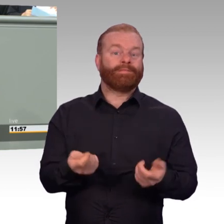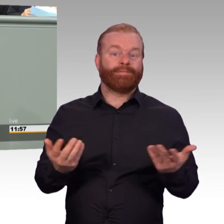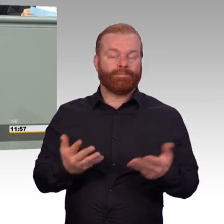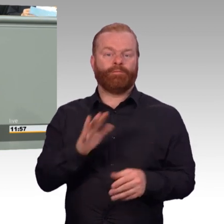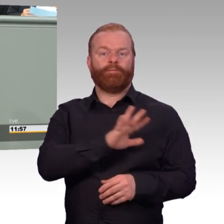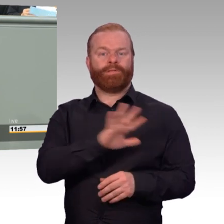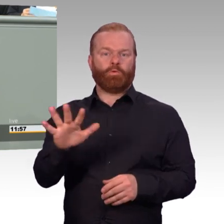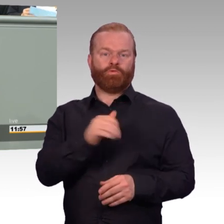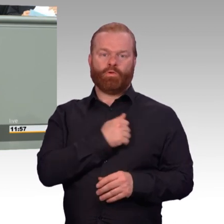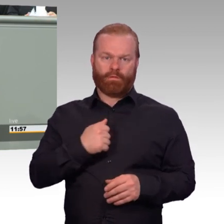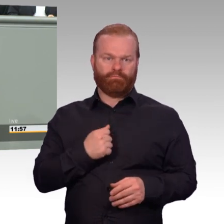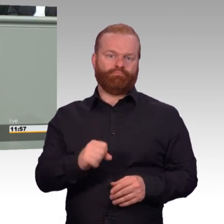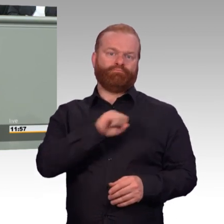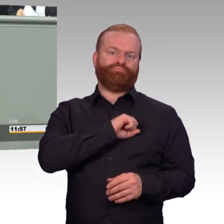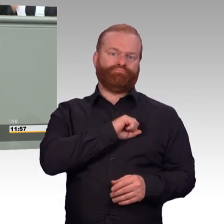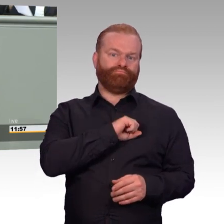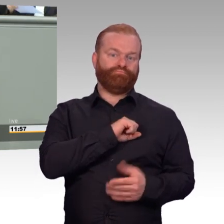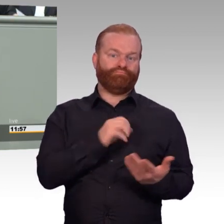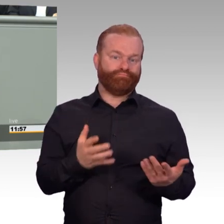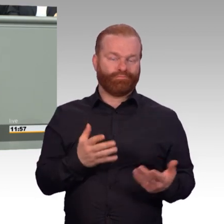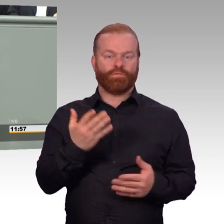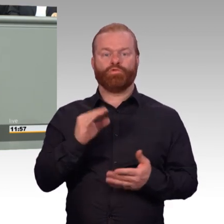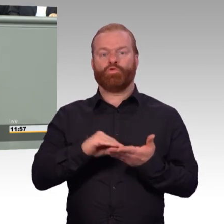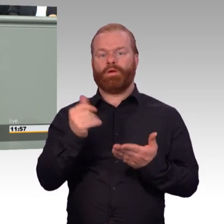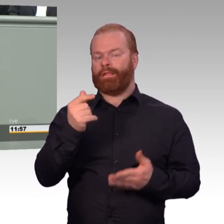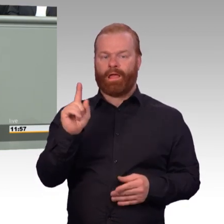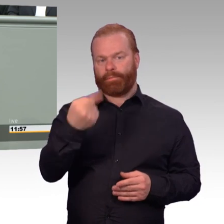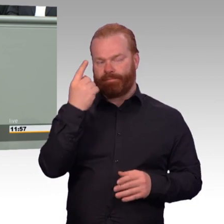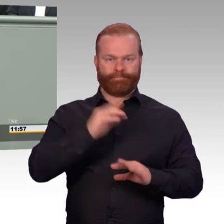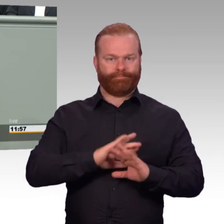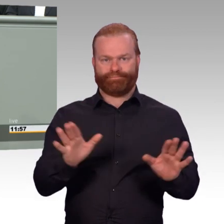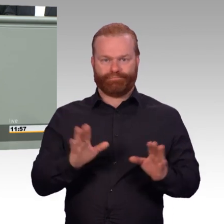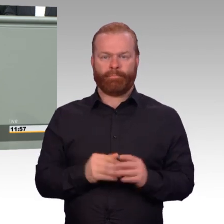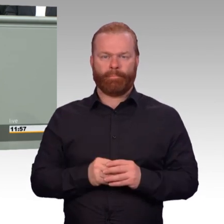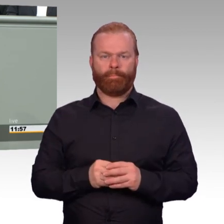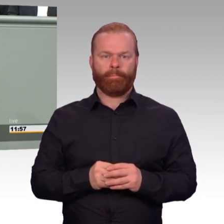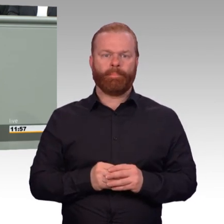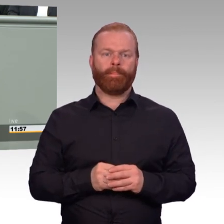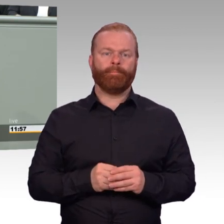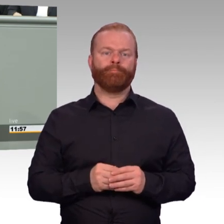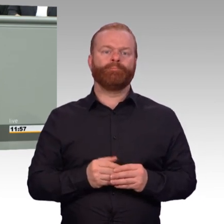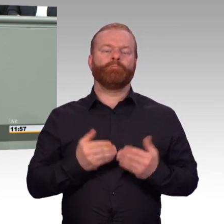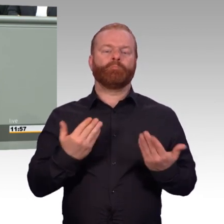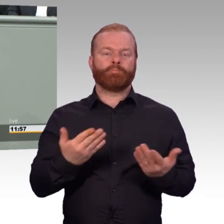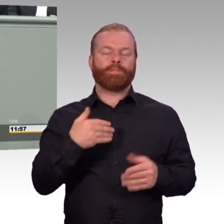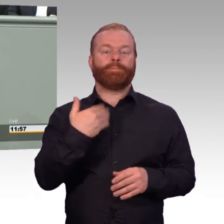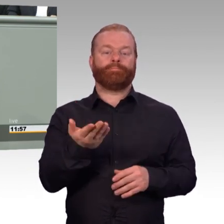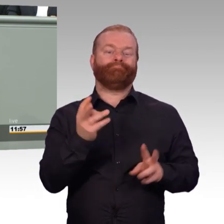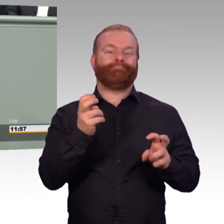Es gibt nach Ende der Dienstzeit so genannte Übergangsgebührnisse. Bisher klaffte hier eine Rentenlücke.